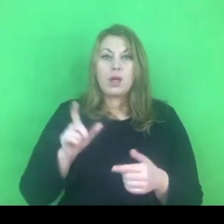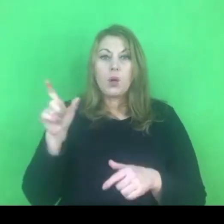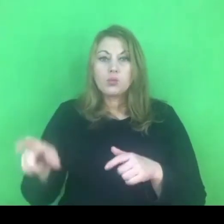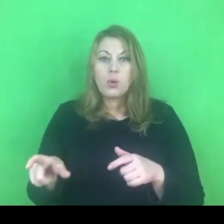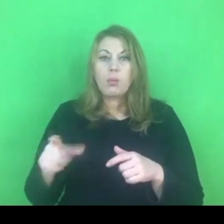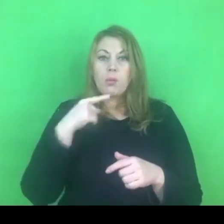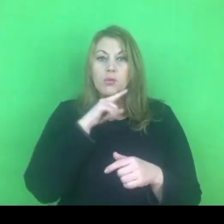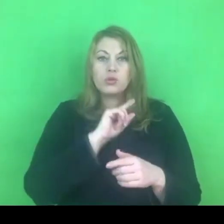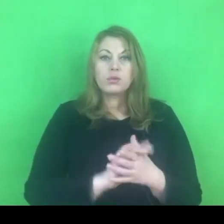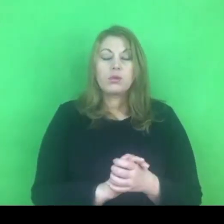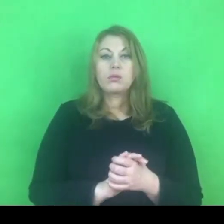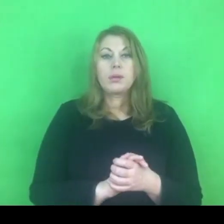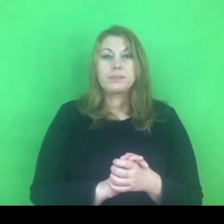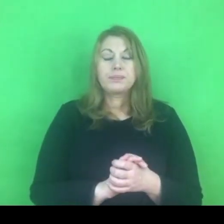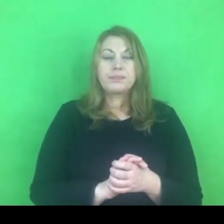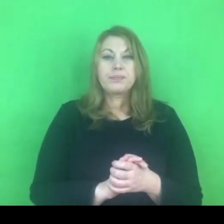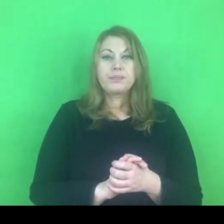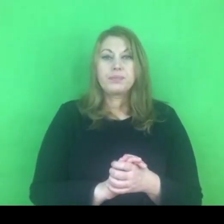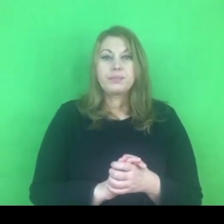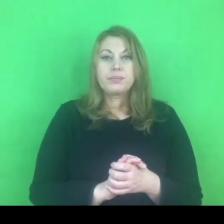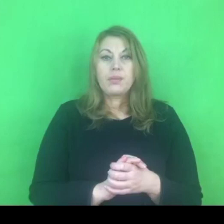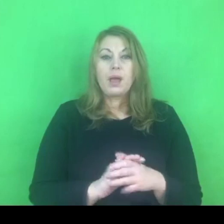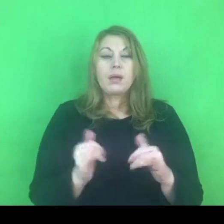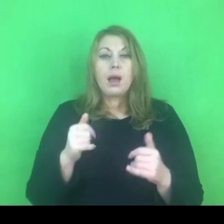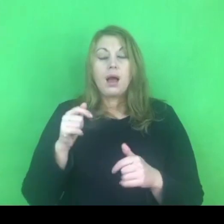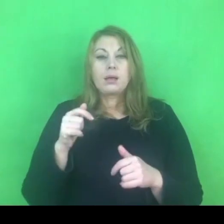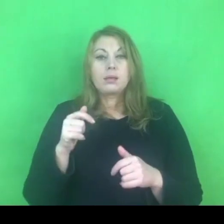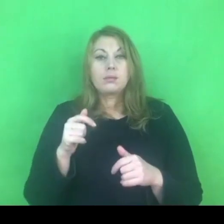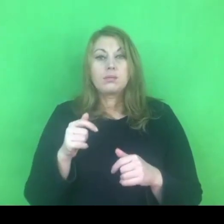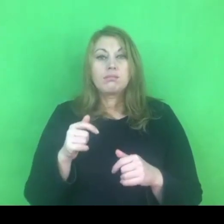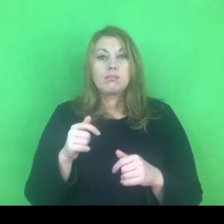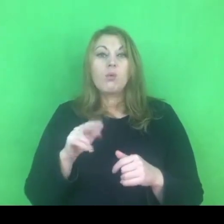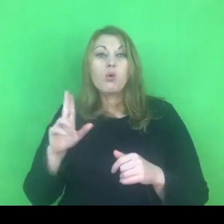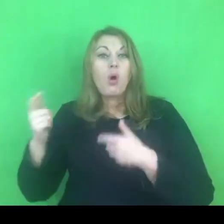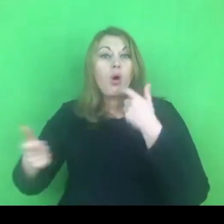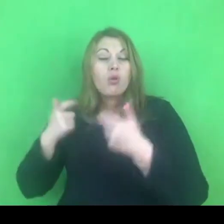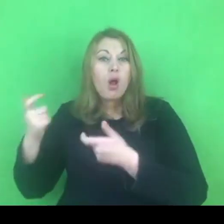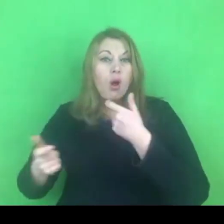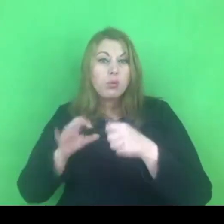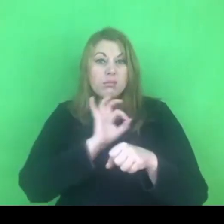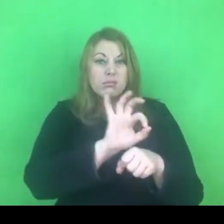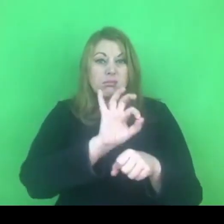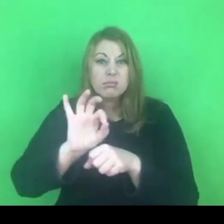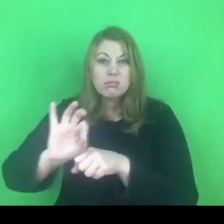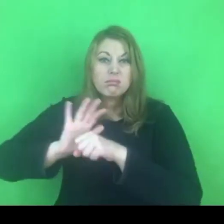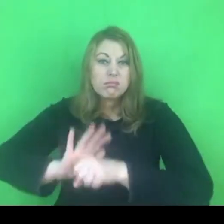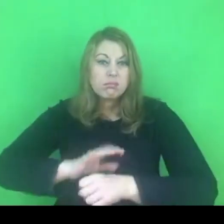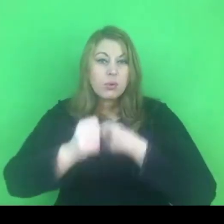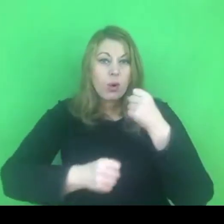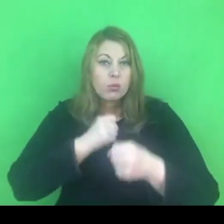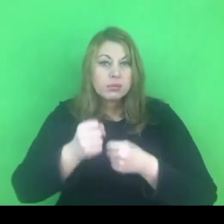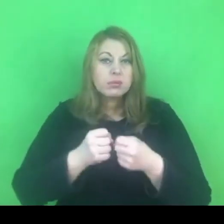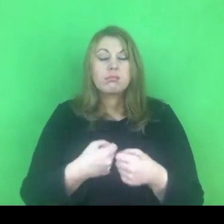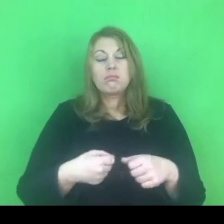Jeśli chodzi o osobę stosującą przemoc, ta osoba również ma prawo skierowania się do sądu,